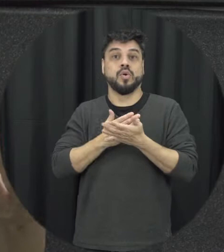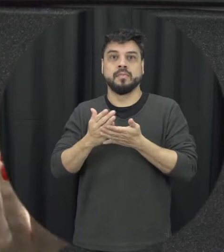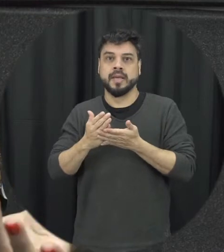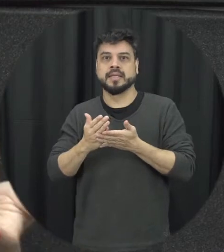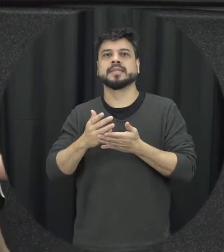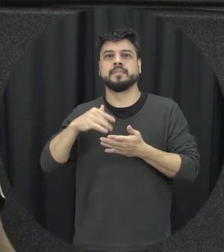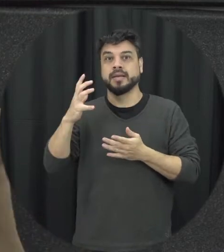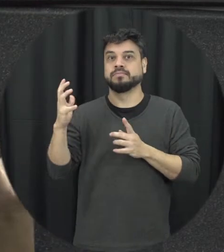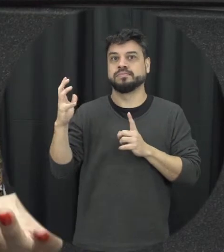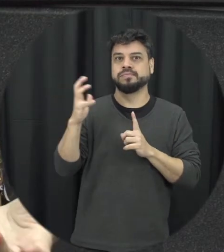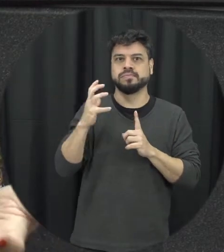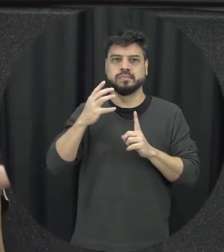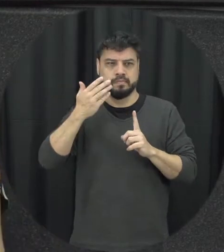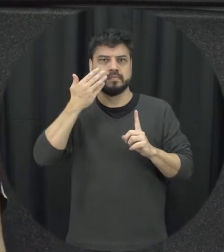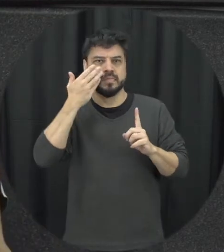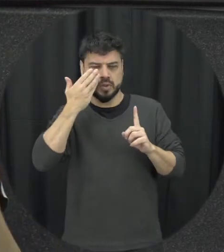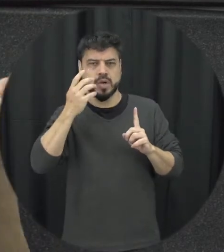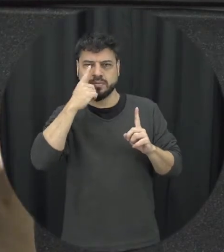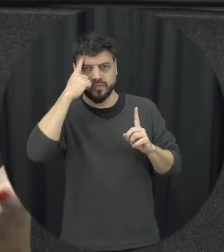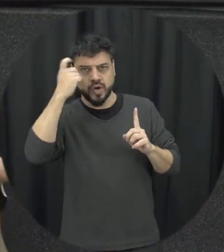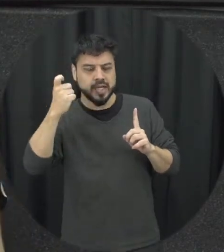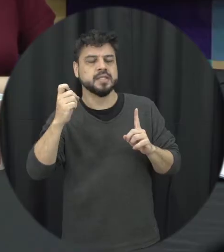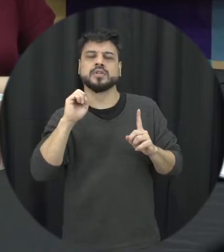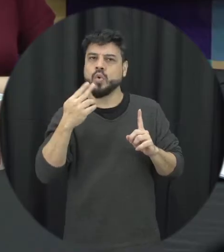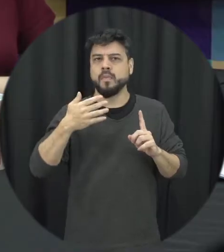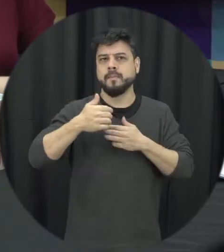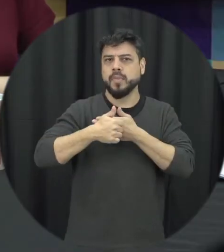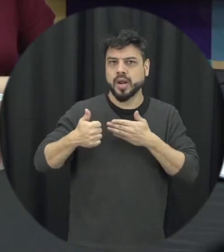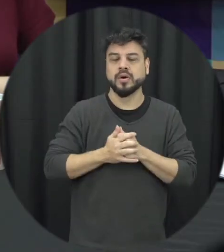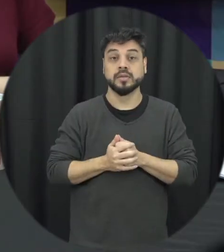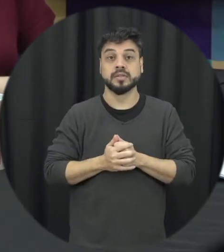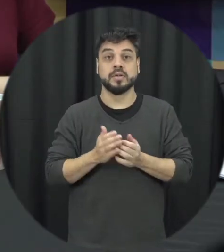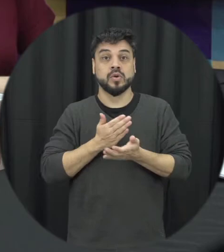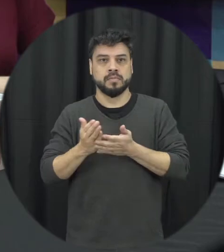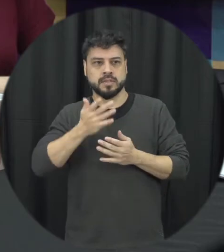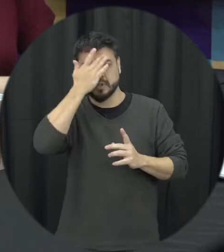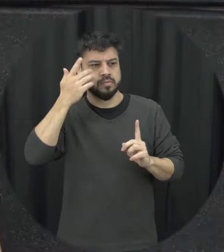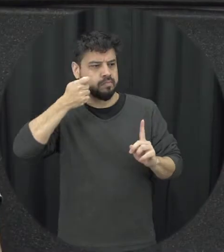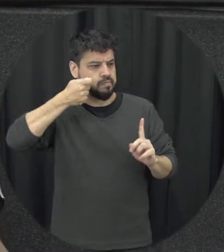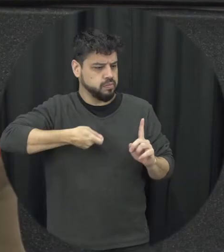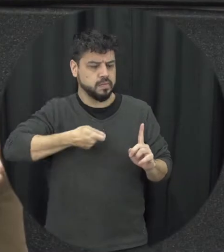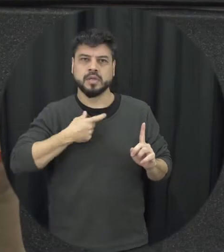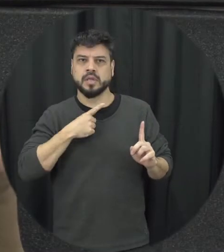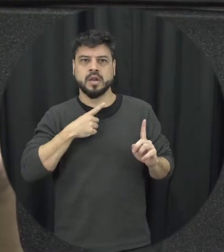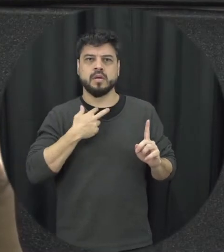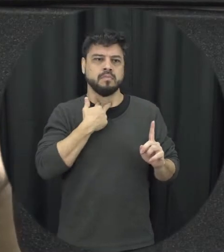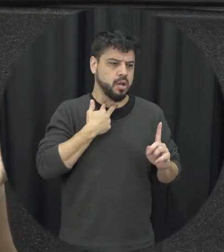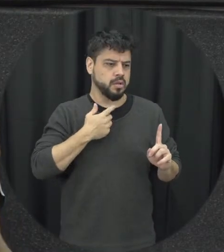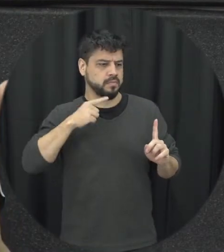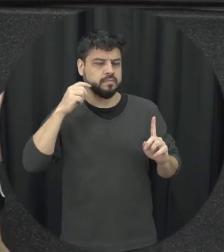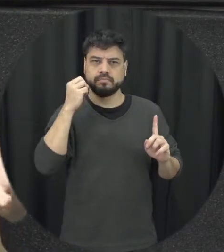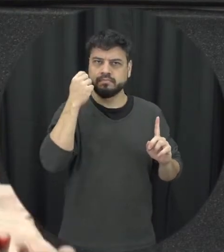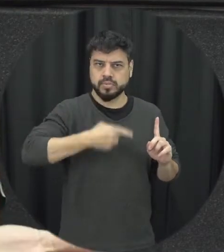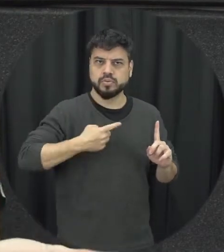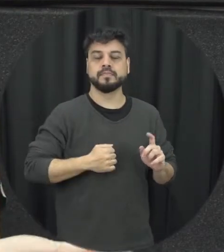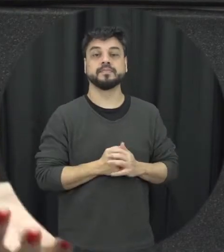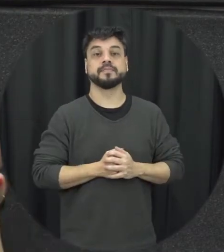psicológica de moral onde é o passeio começa a agredir a ler a parceira Então a partir dessas